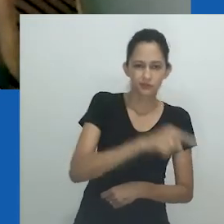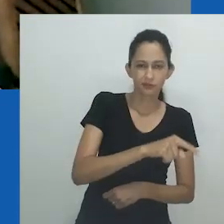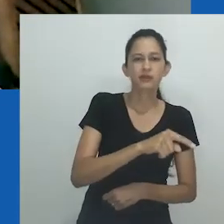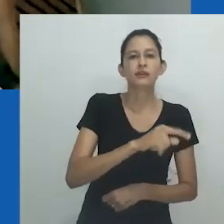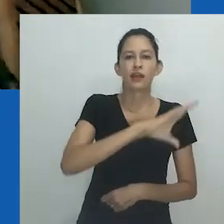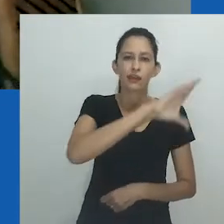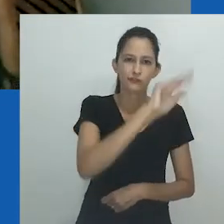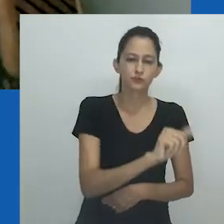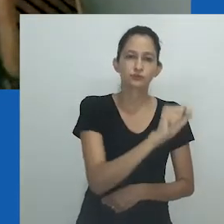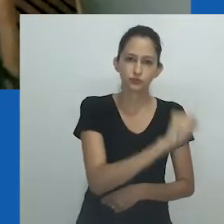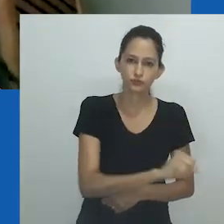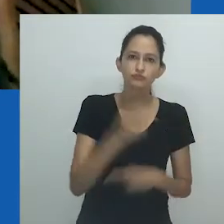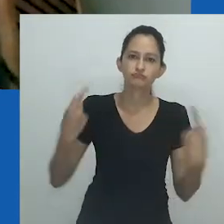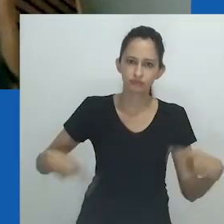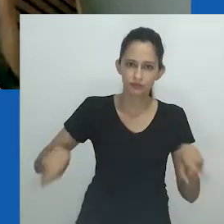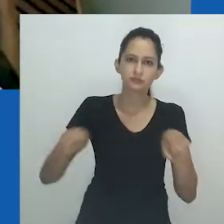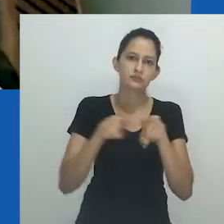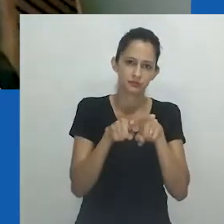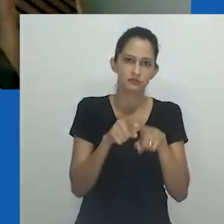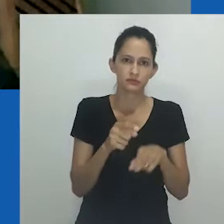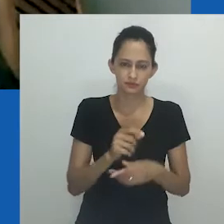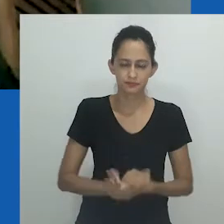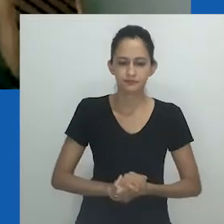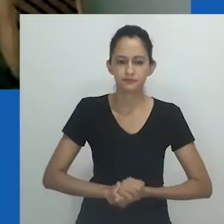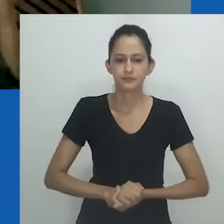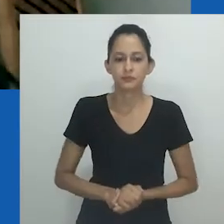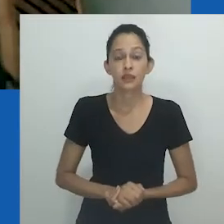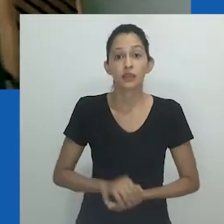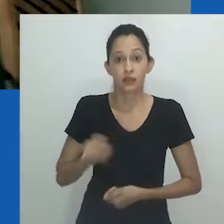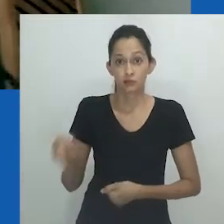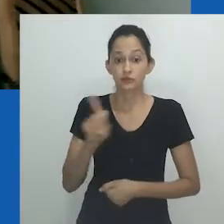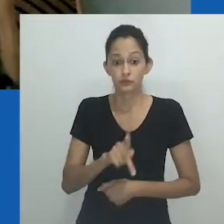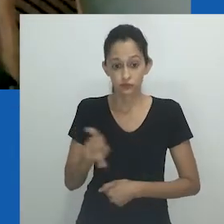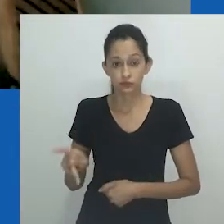e a Witwatersrand University, no instituto de pesquisa WISER, de Joanesburgo.